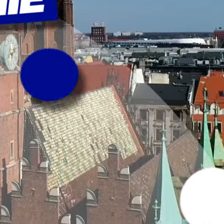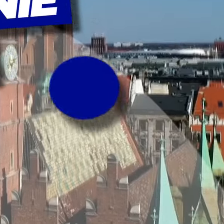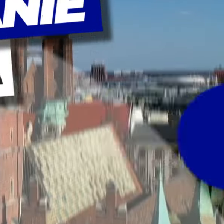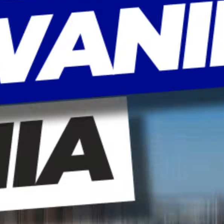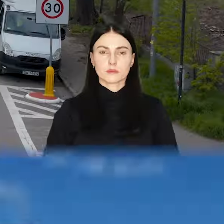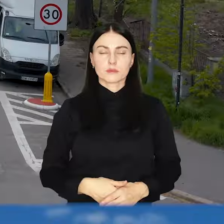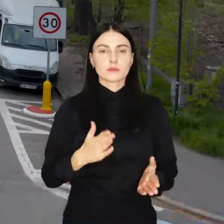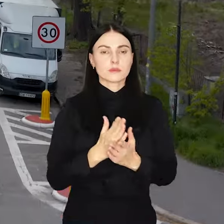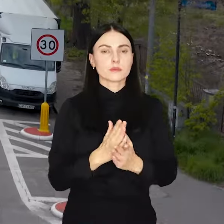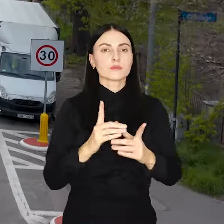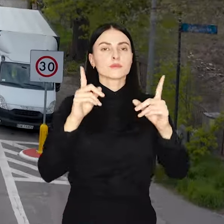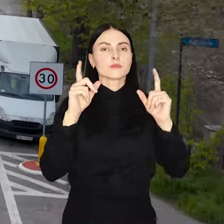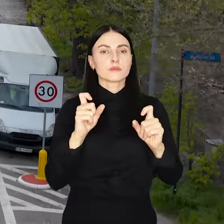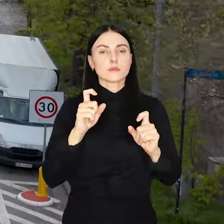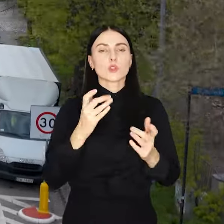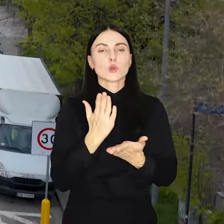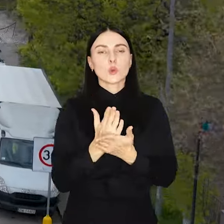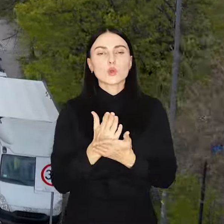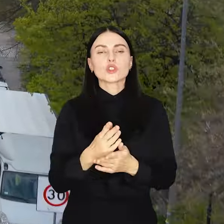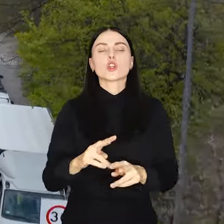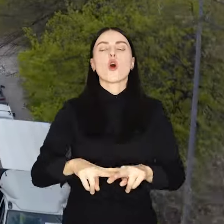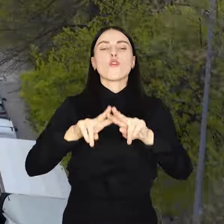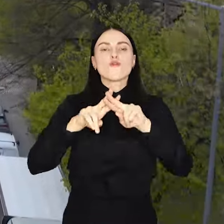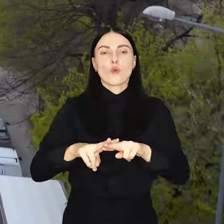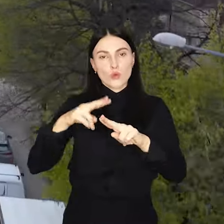Rusza nowa edycja Funduszu Osiedlowego.